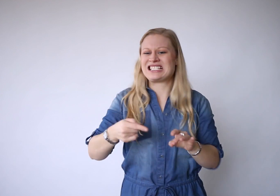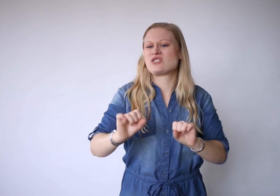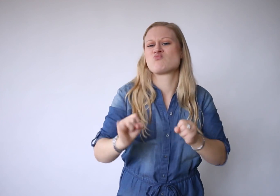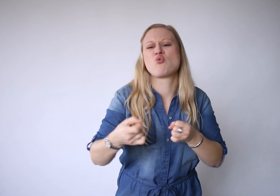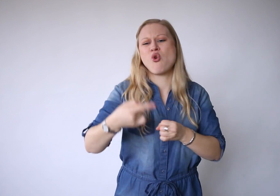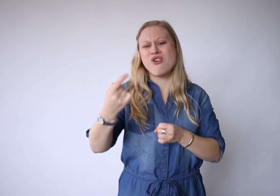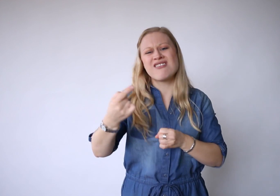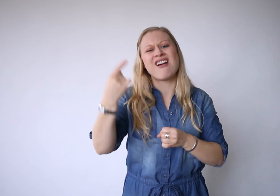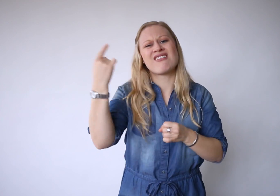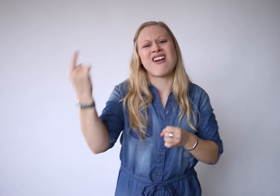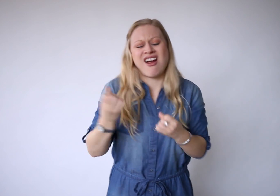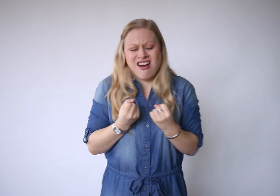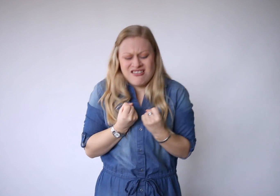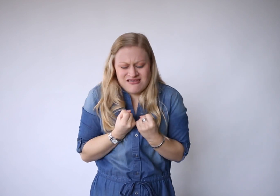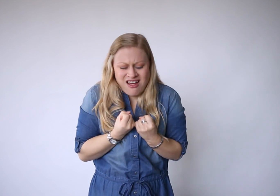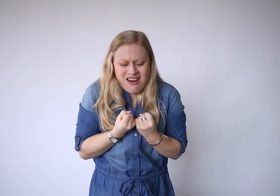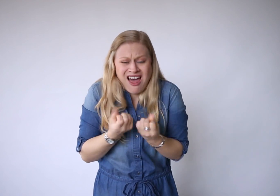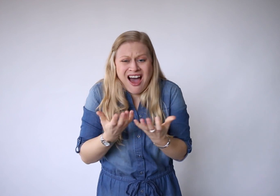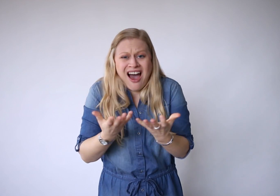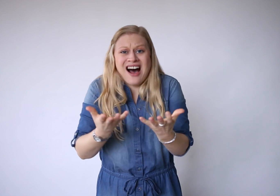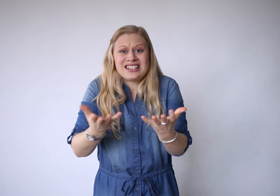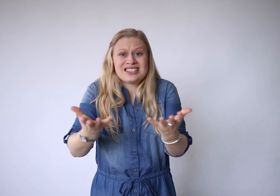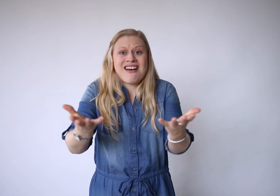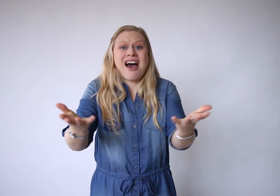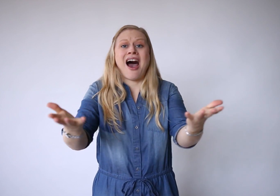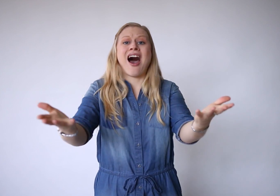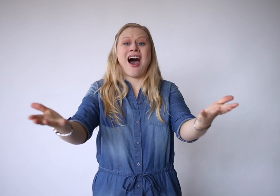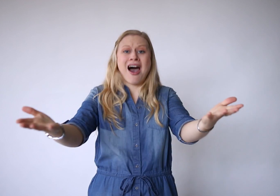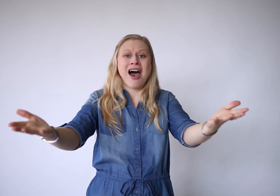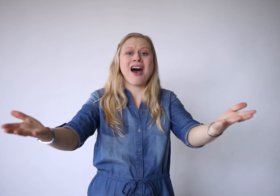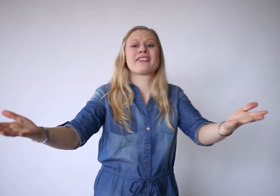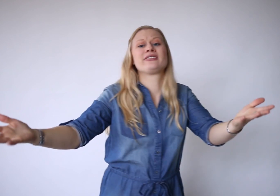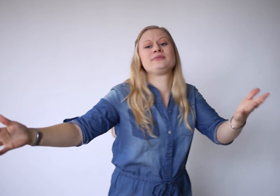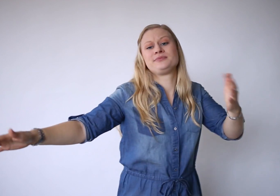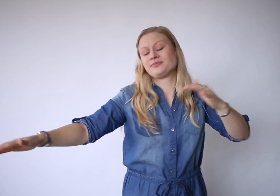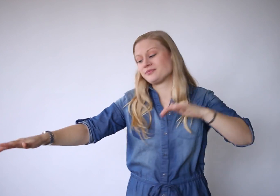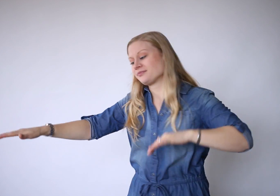En niets is moeilijker dan laten gaan,